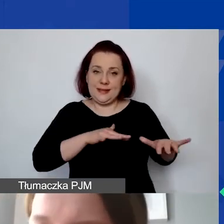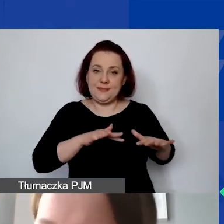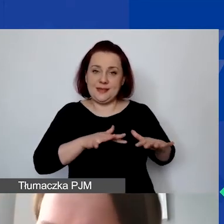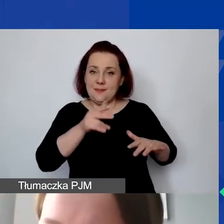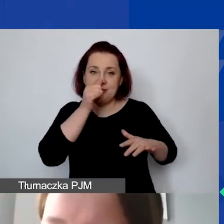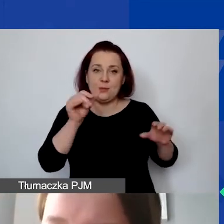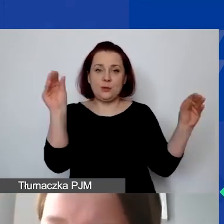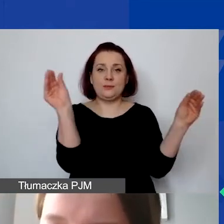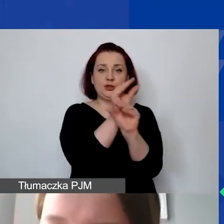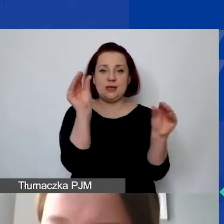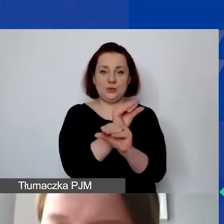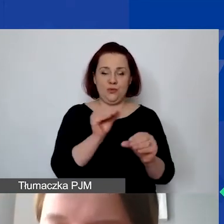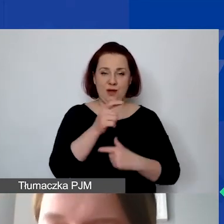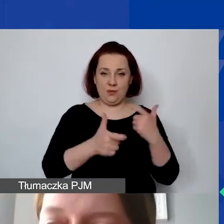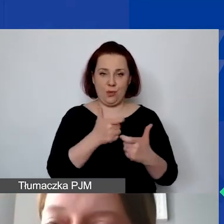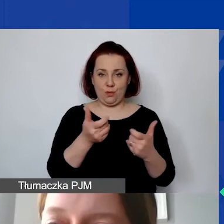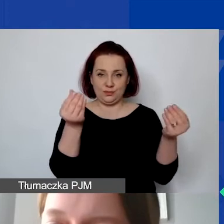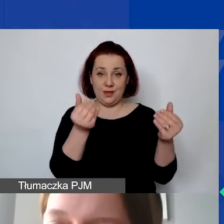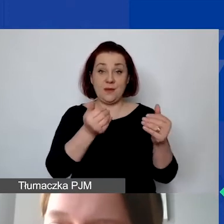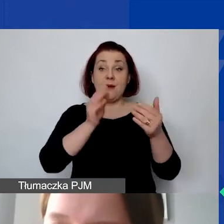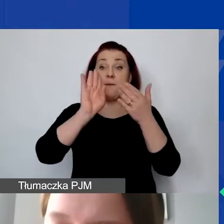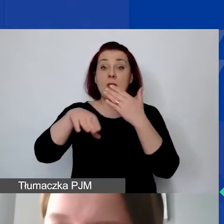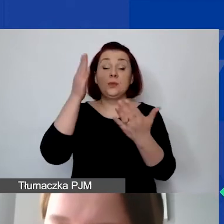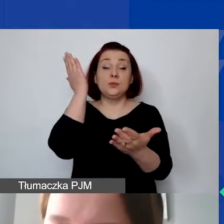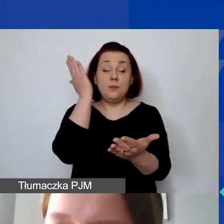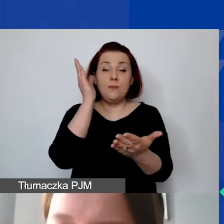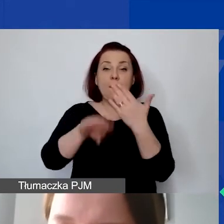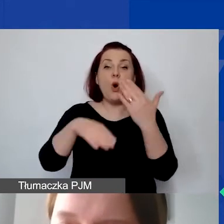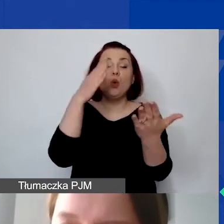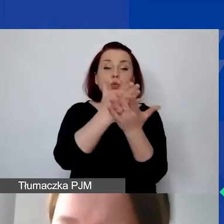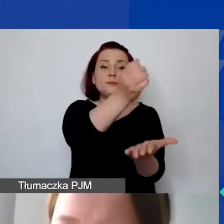To jest istotne, bo potem po przyznaniu grantu nie ma możliwości przesuwania przyznanych środków